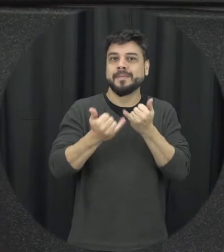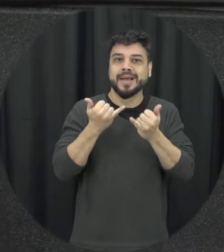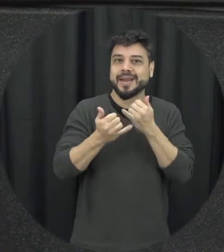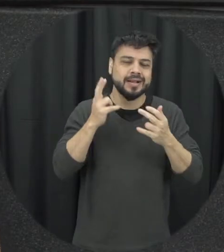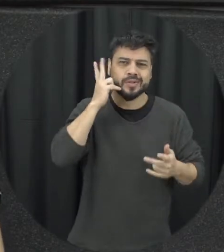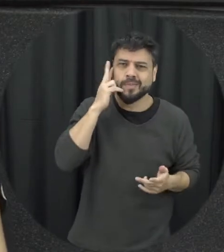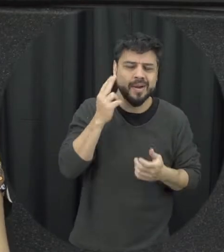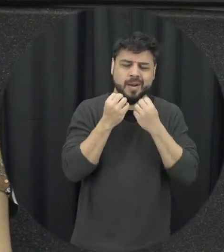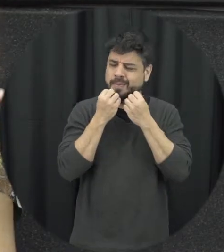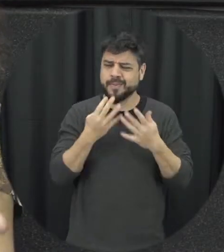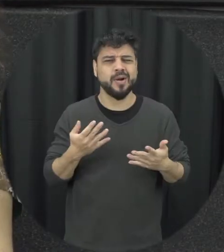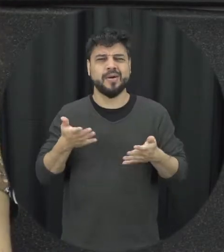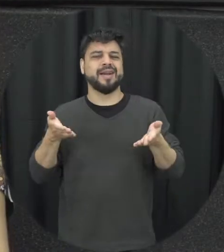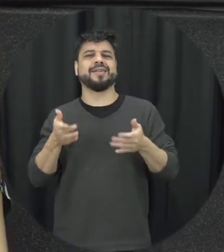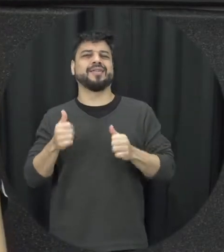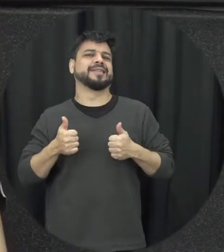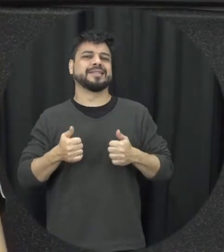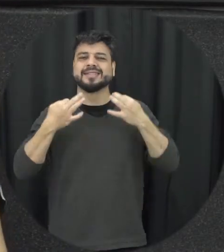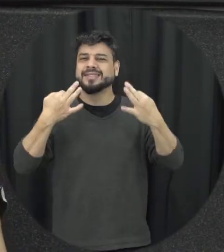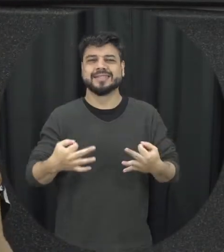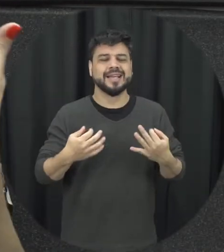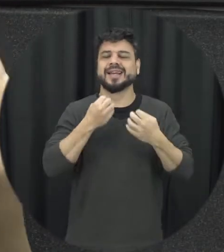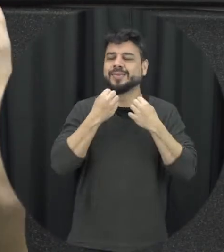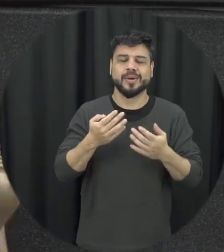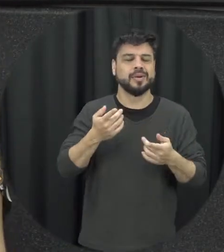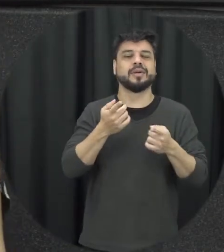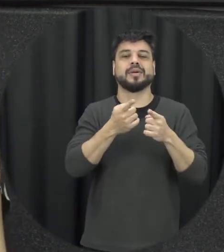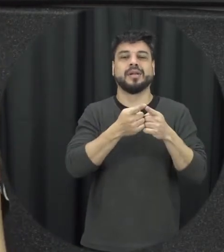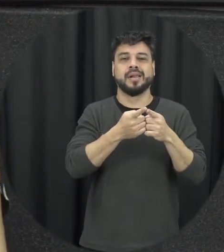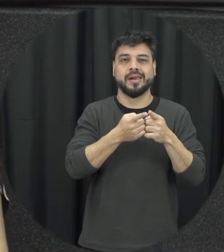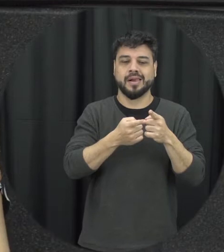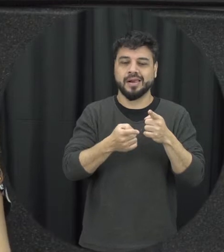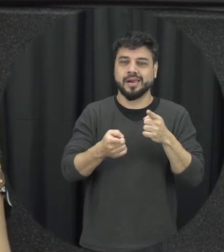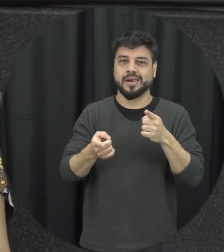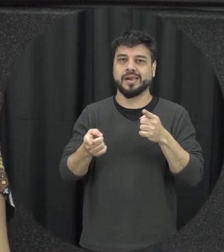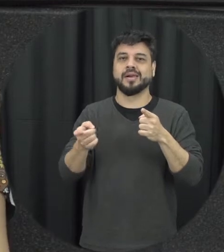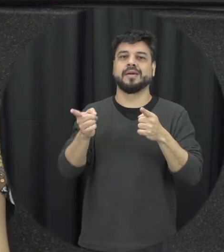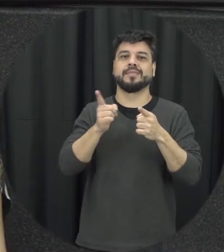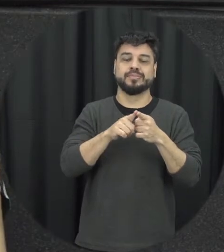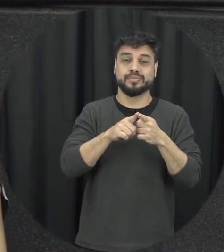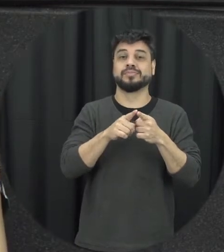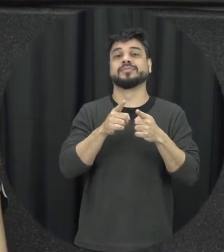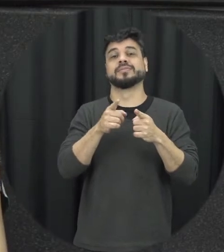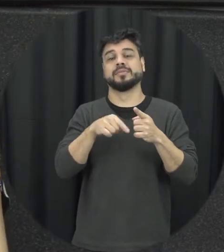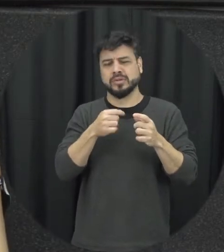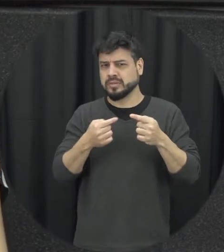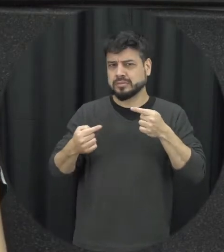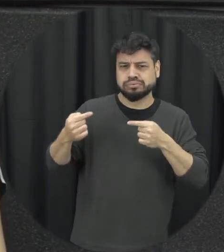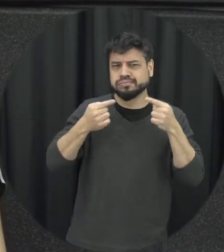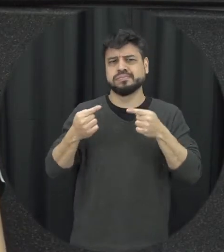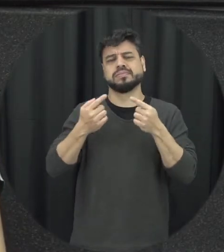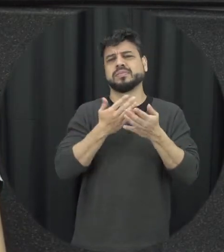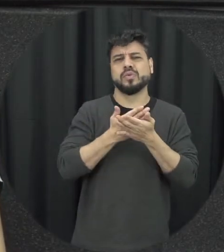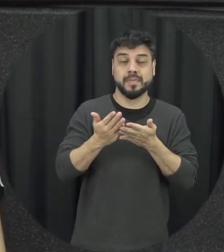que tudo ficou bem aí de novo volta ter tensões relacionamento voltas isso aí é uma construção